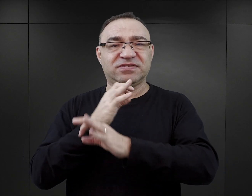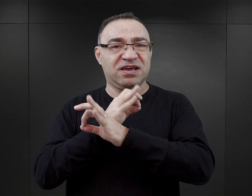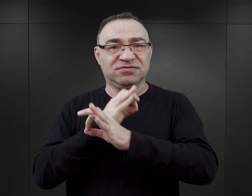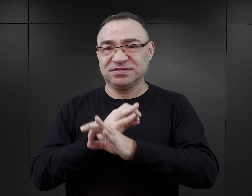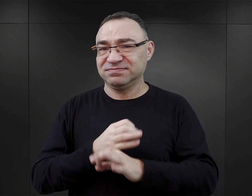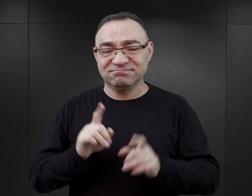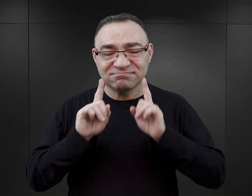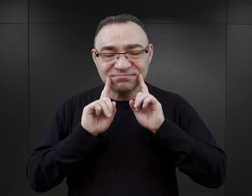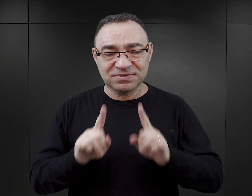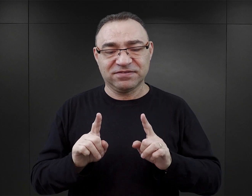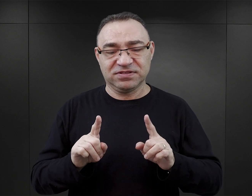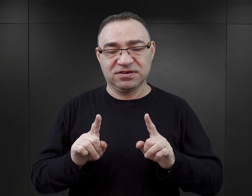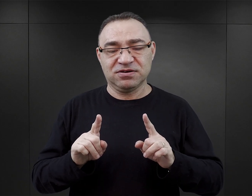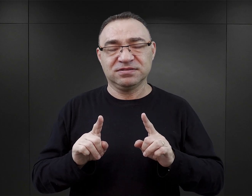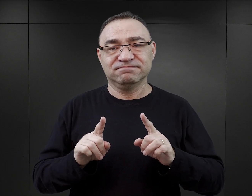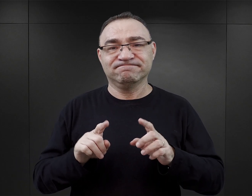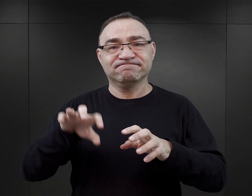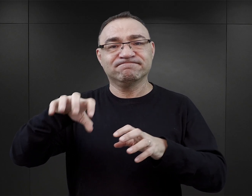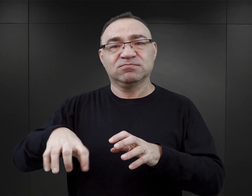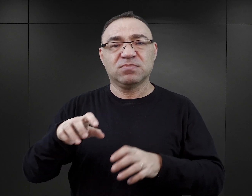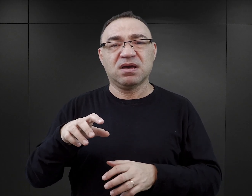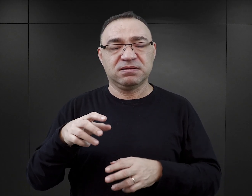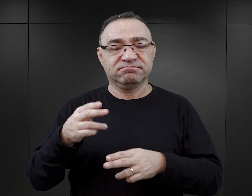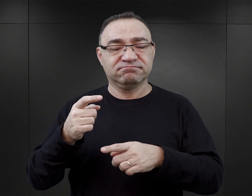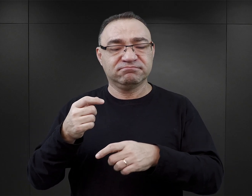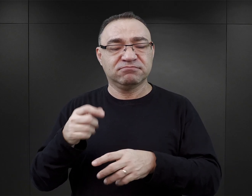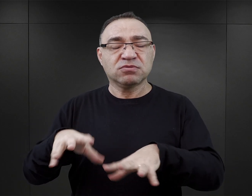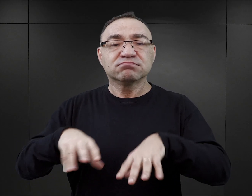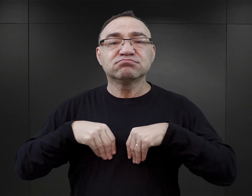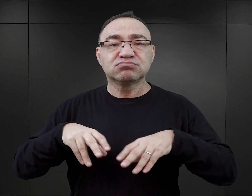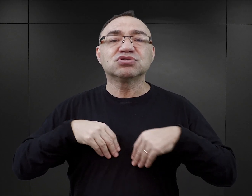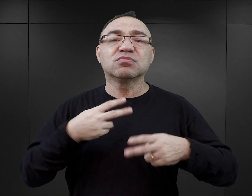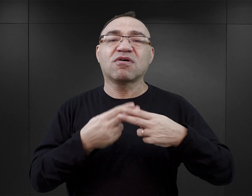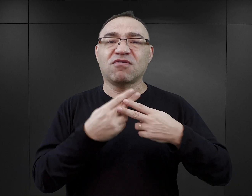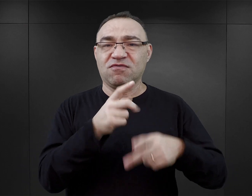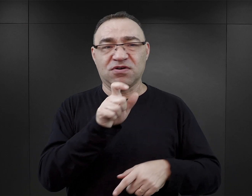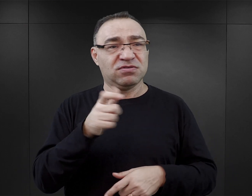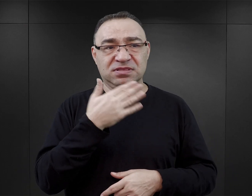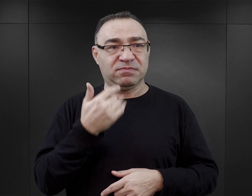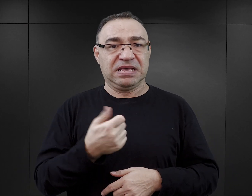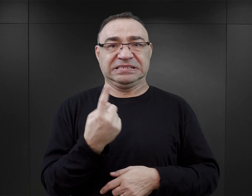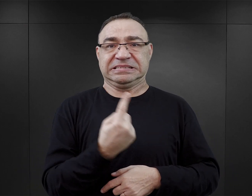który, tak naprawdę był członkiem komanda zajmującego się przyjęciem więźniów. On nie był samotną wyspą,